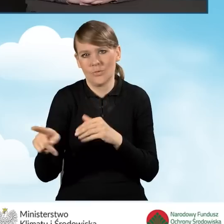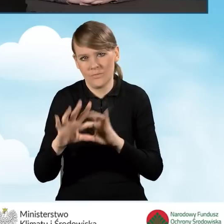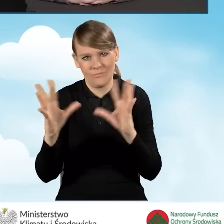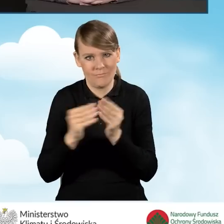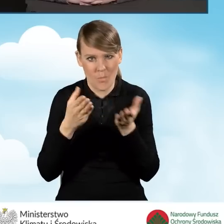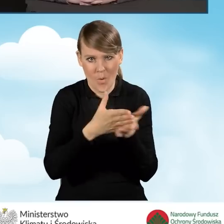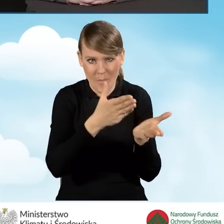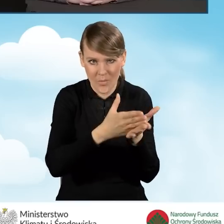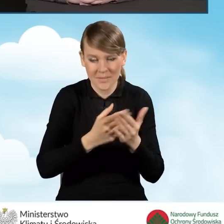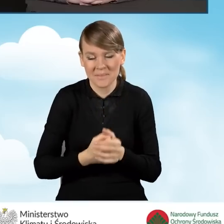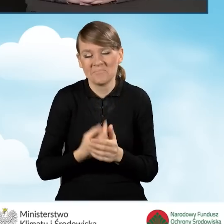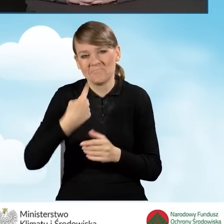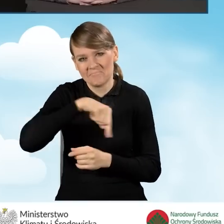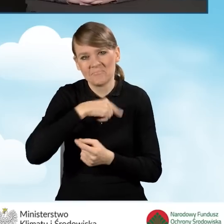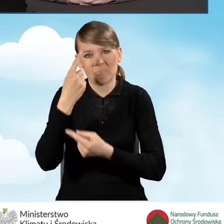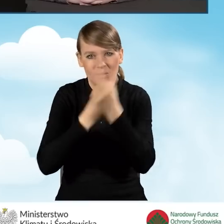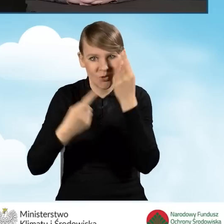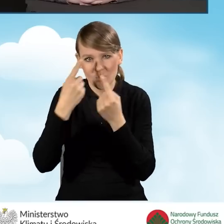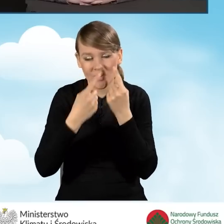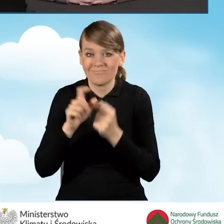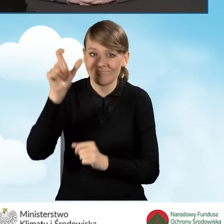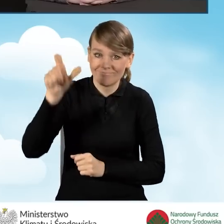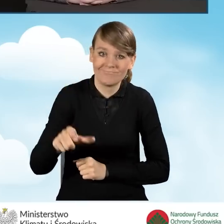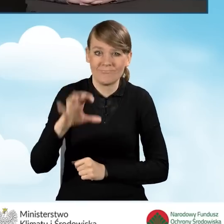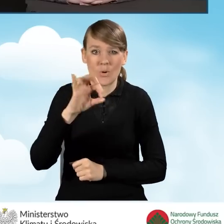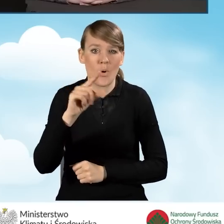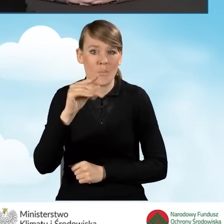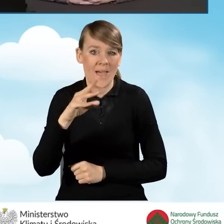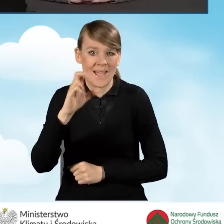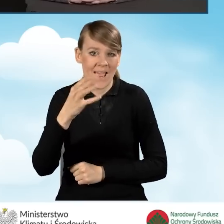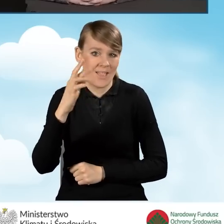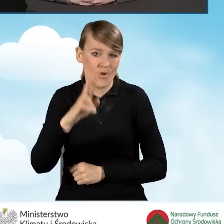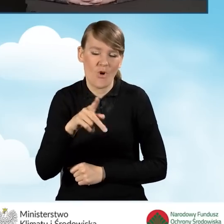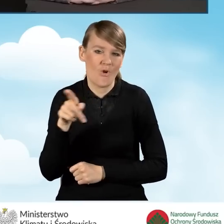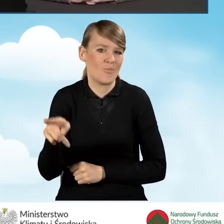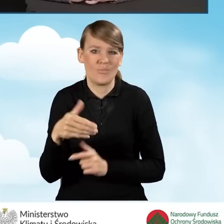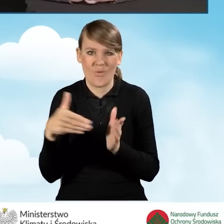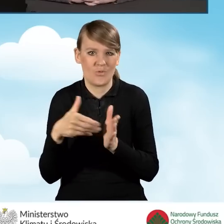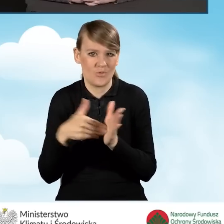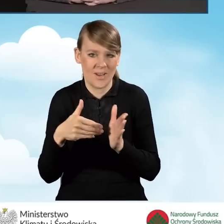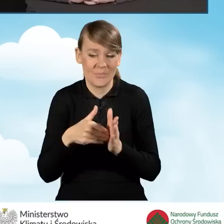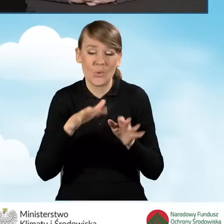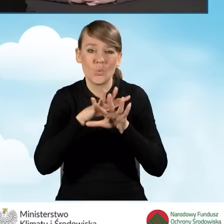Wydaje nam się, że operator jest niezbędny dla wielu beneficjentów,